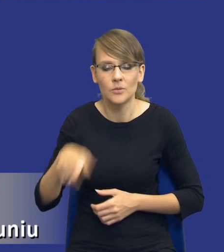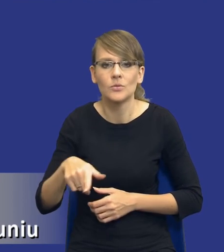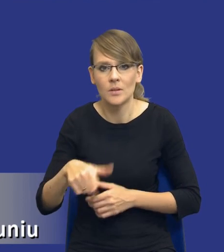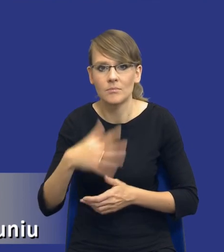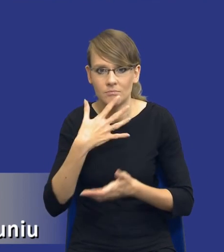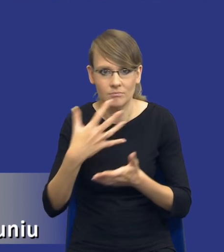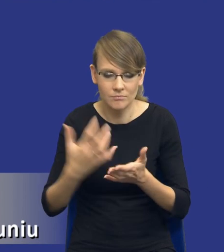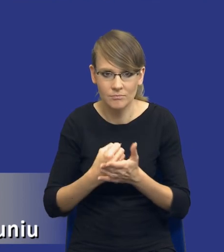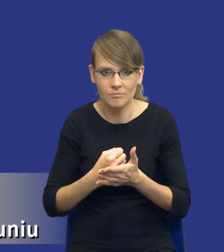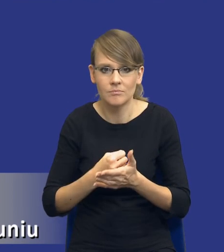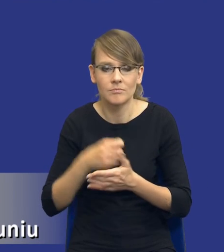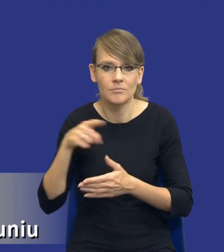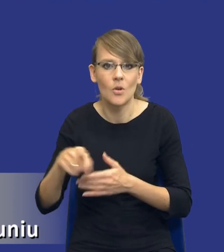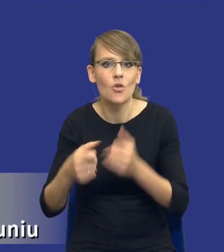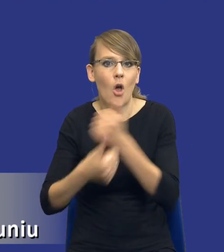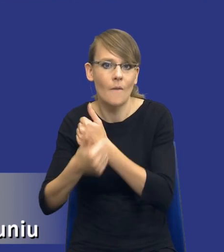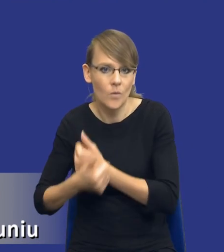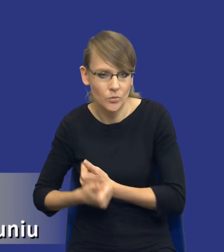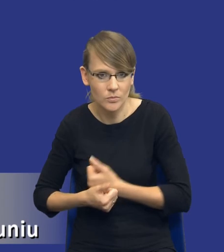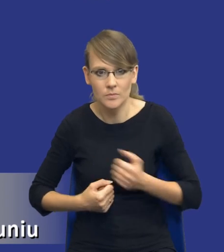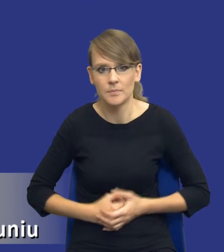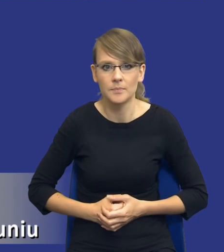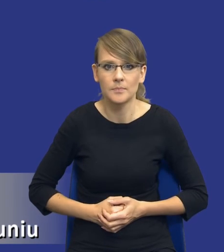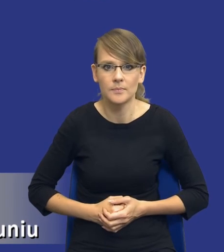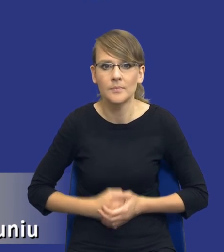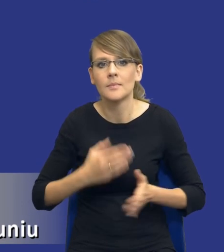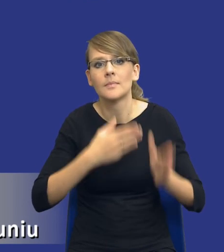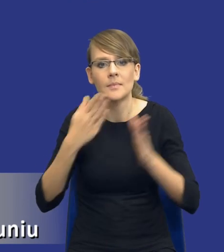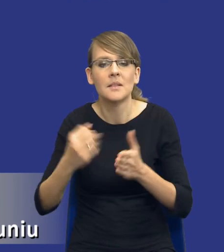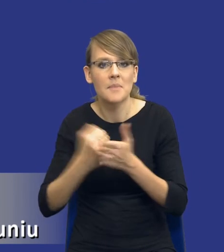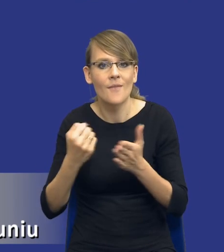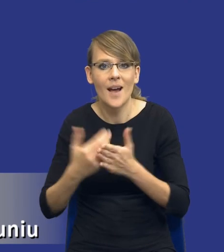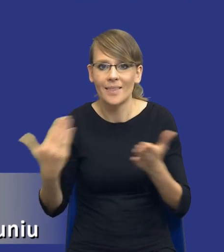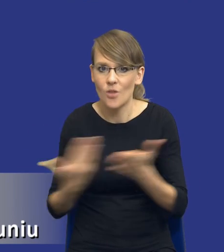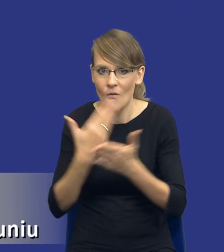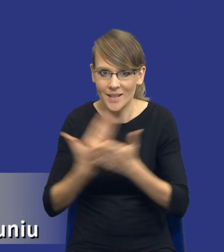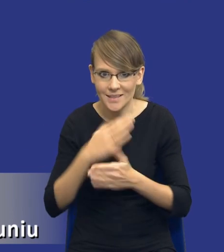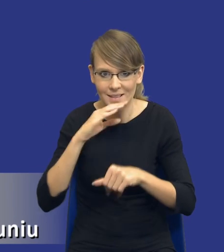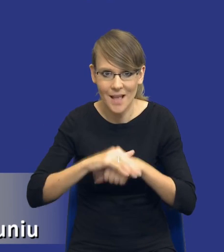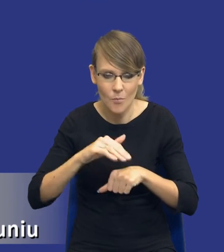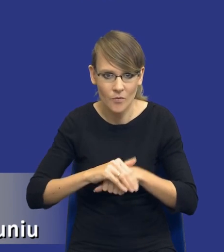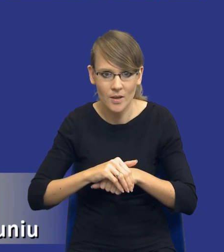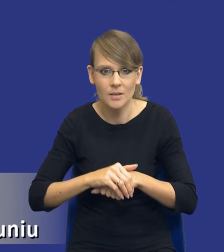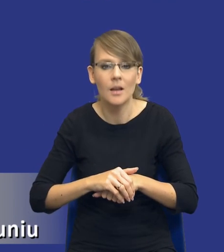przedmiotowych środków dowodowych w nowej ustawie. Jeżeli chodzi o kwestie innowacyjne zamówienia publicznego, no to tutaj